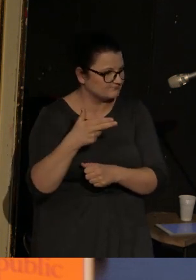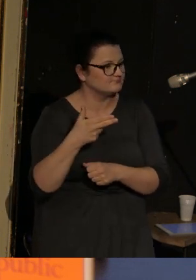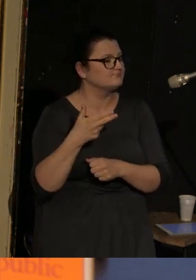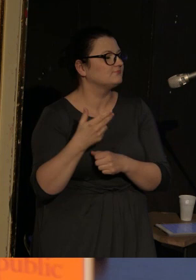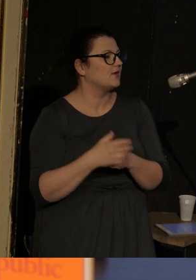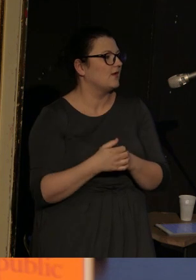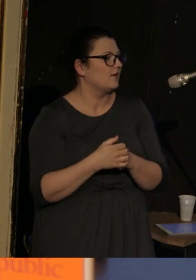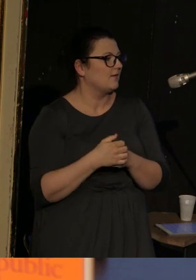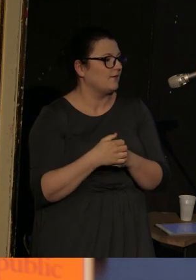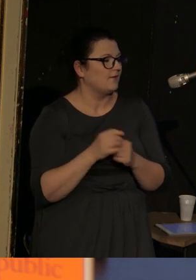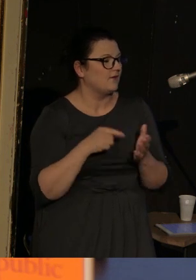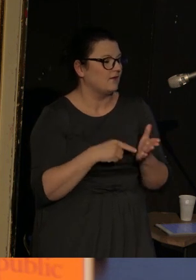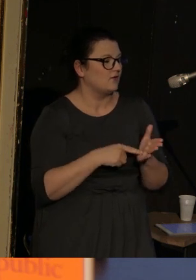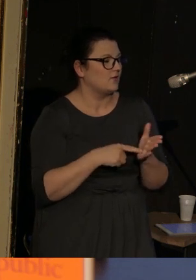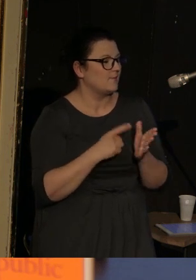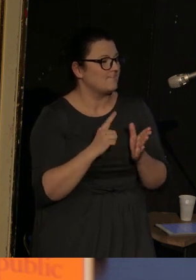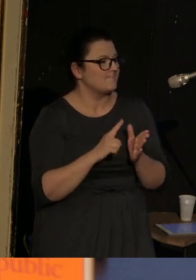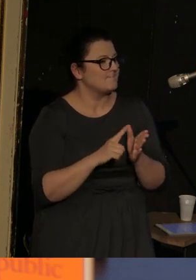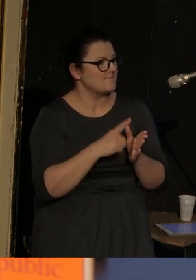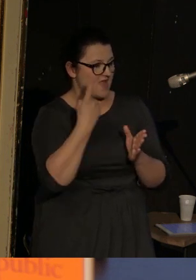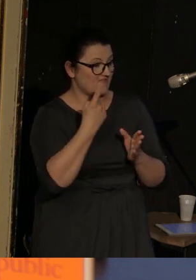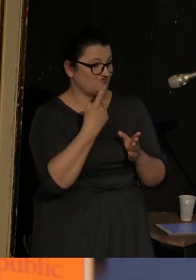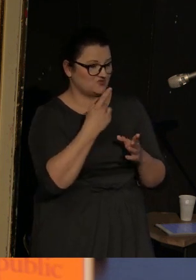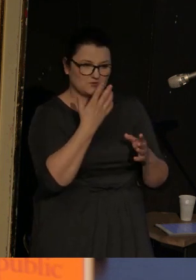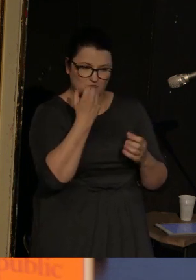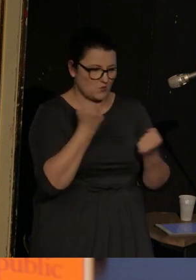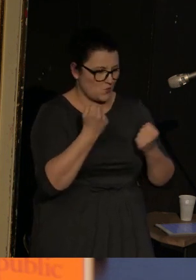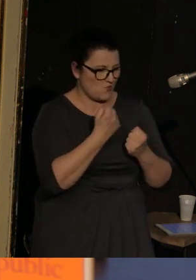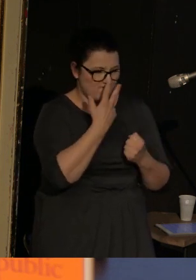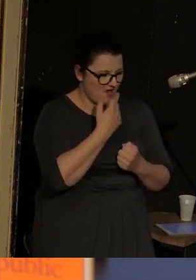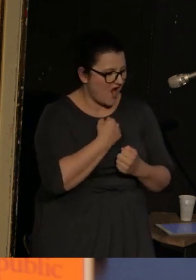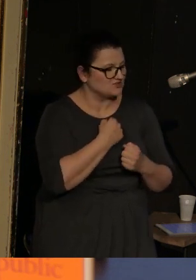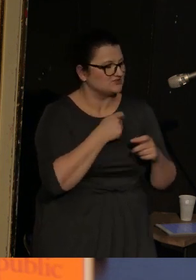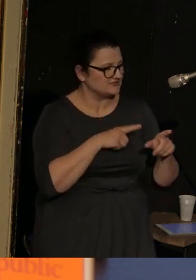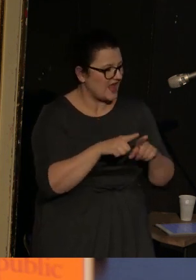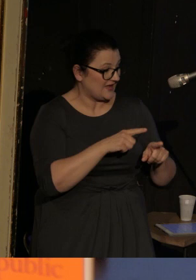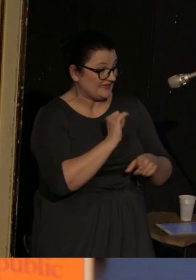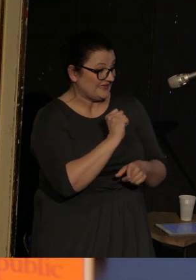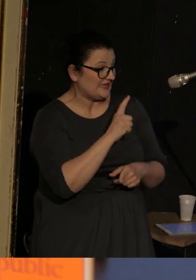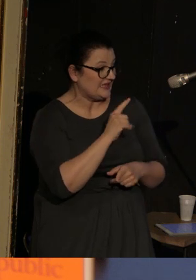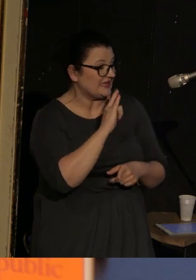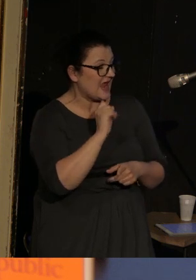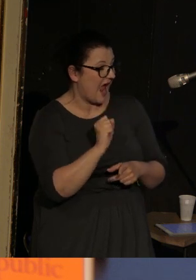i tutaj pojawia się taki 1. bardzo wyraźny znak tego, co Ilia Kamiński robi ze swoim tekstem.